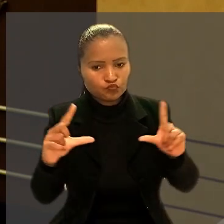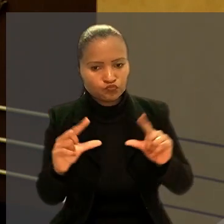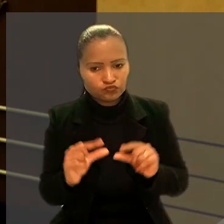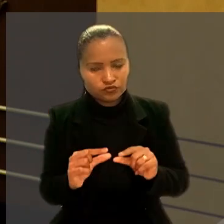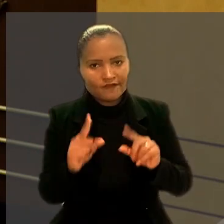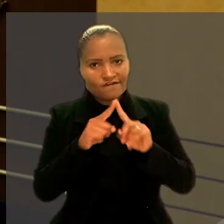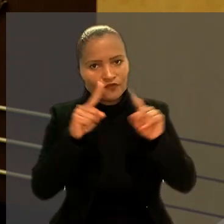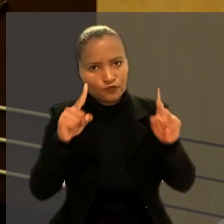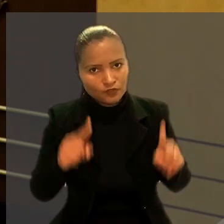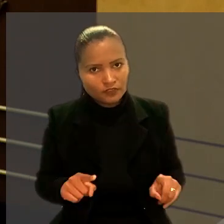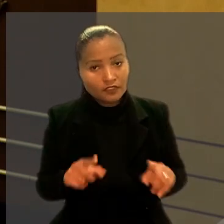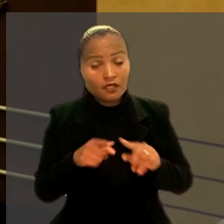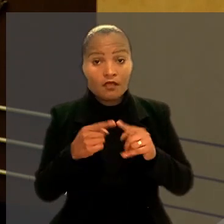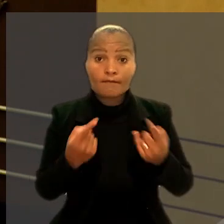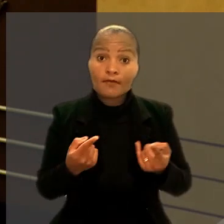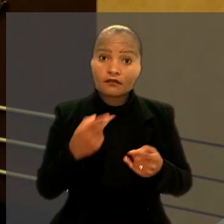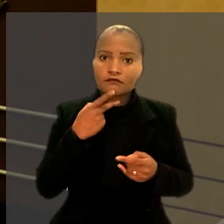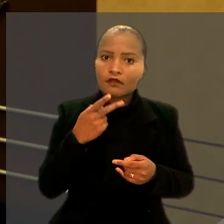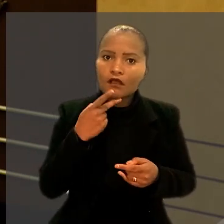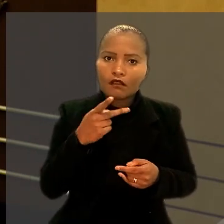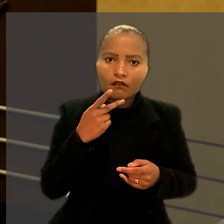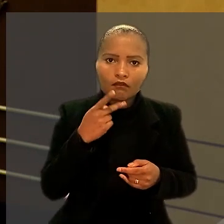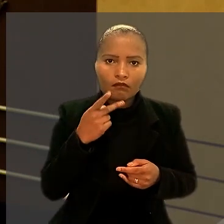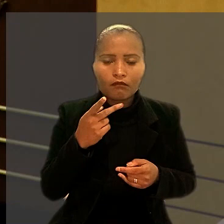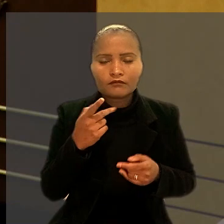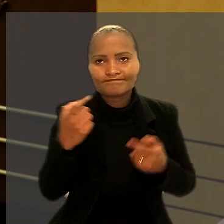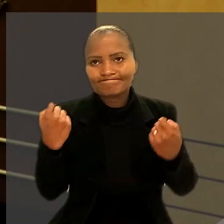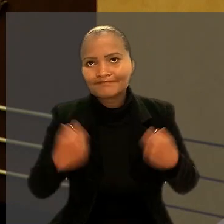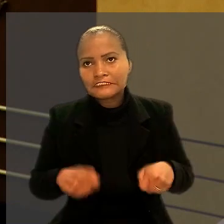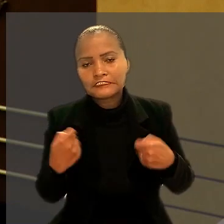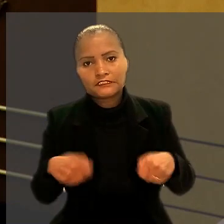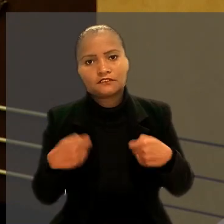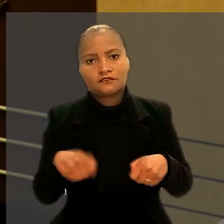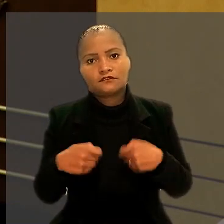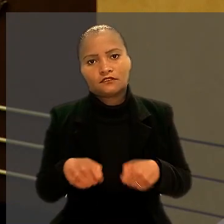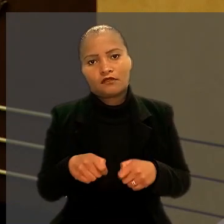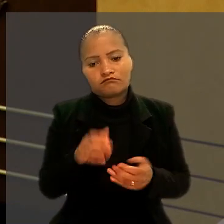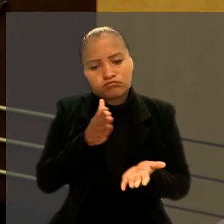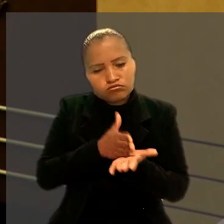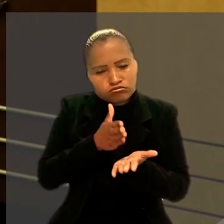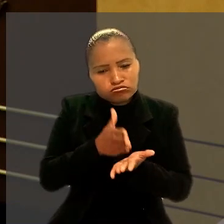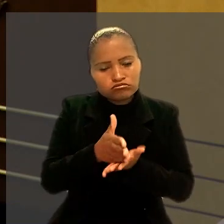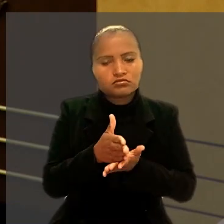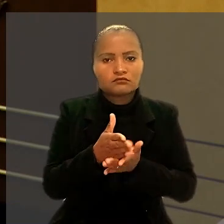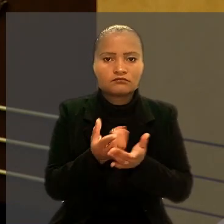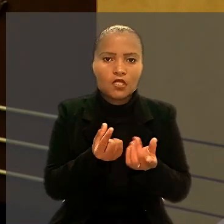mas afirmou que elas foram indispensáveis para o realinhamento econômico do negócio.